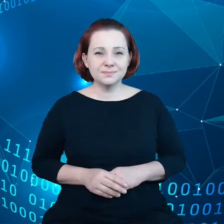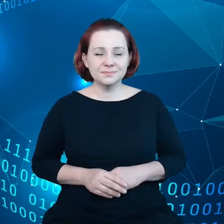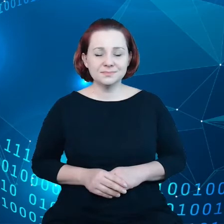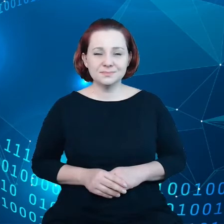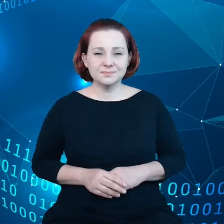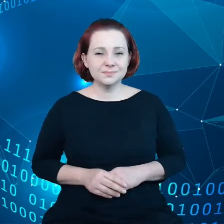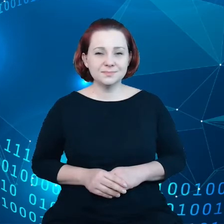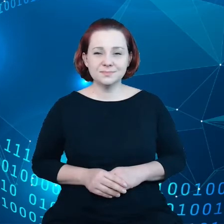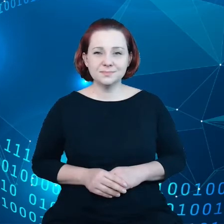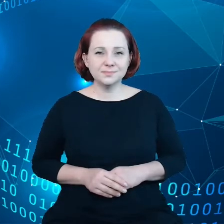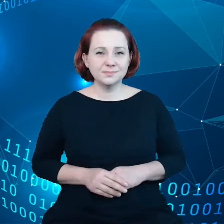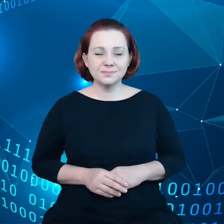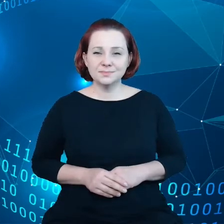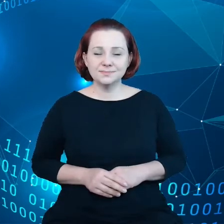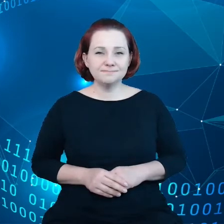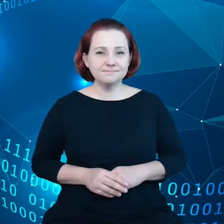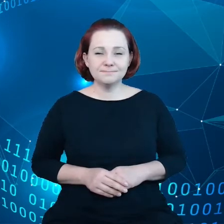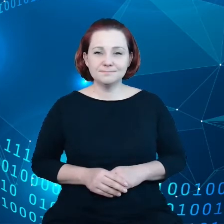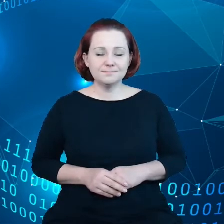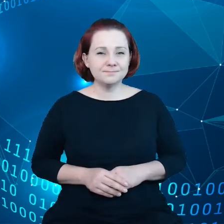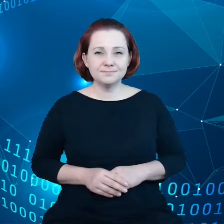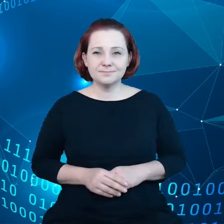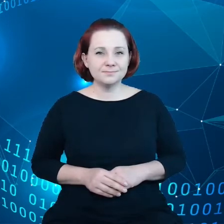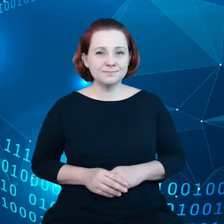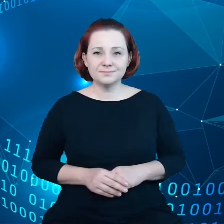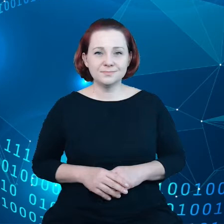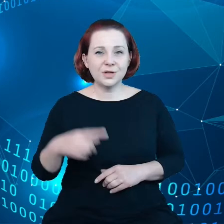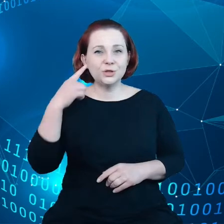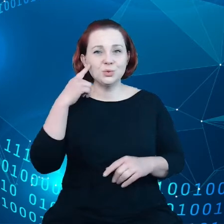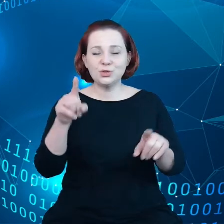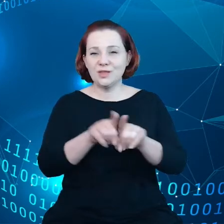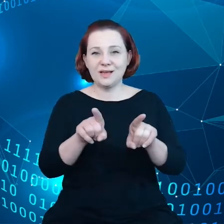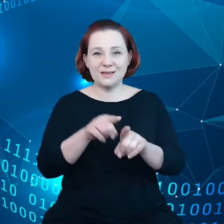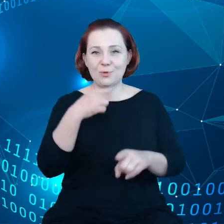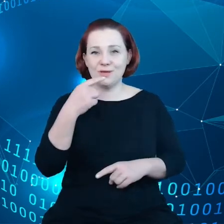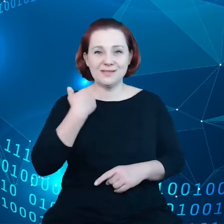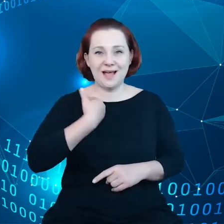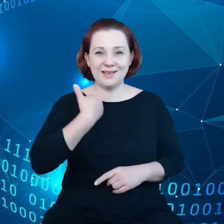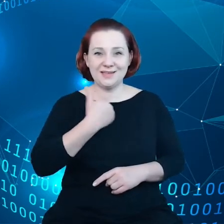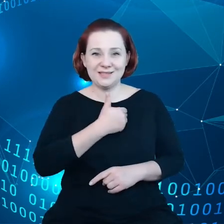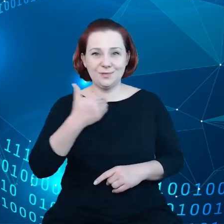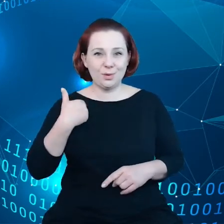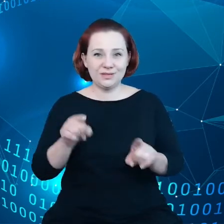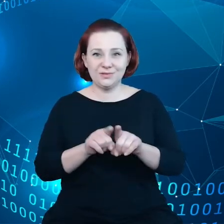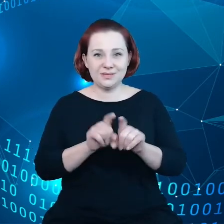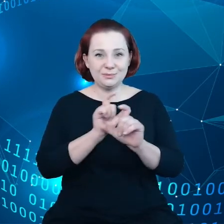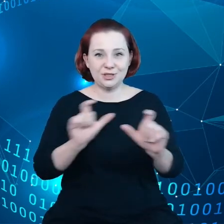tak, żeby sprostać wyzwaniom potrzeby otwierania danych.